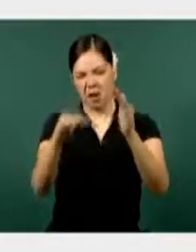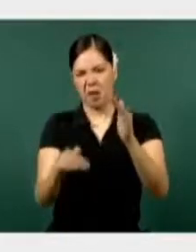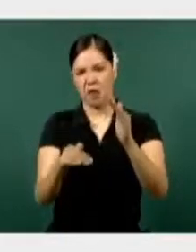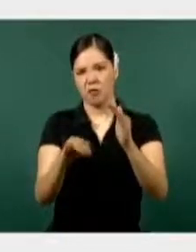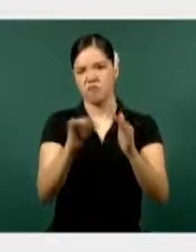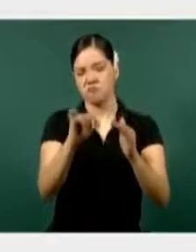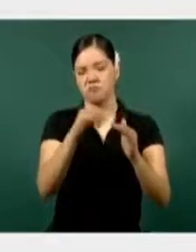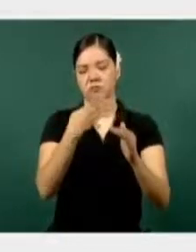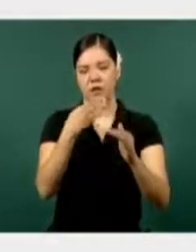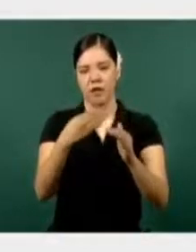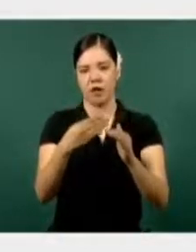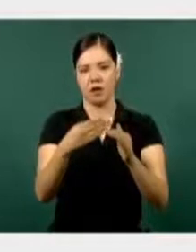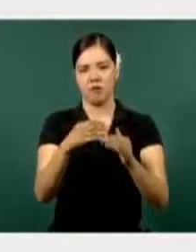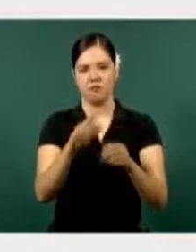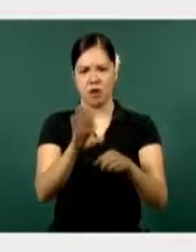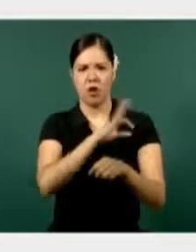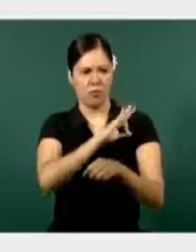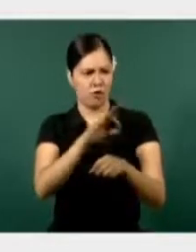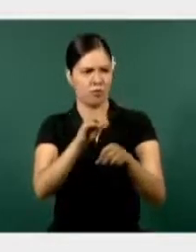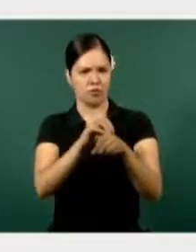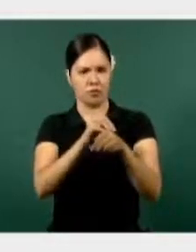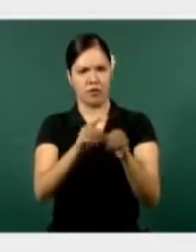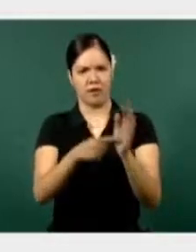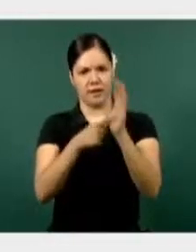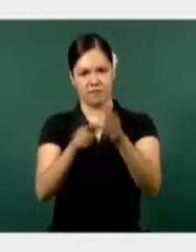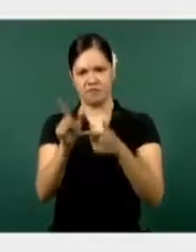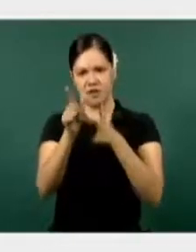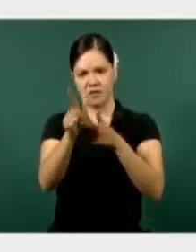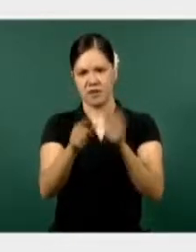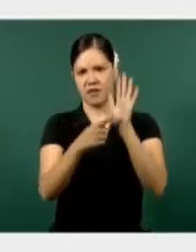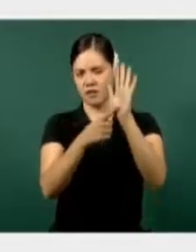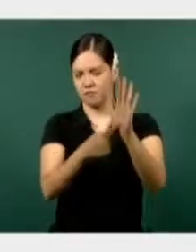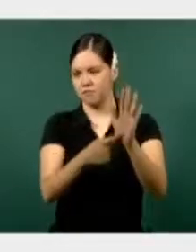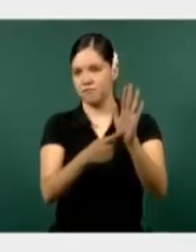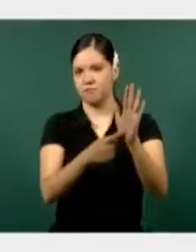Si podemos poner la siguiente gráfica.